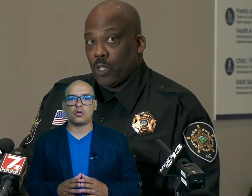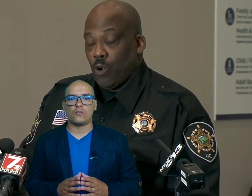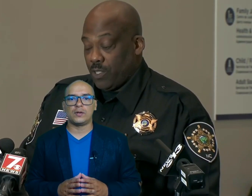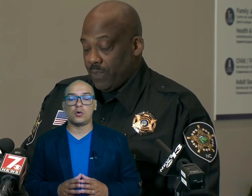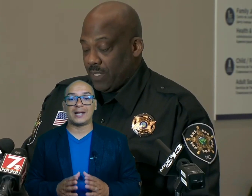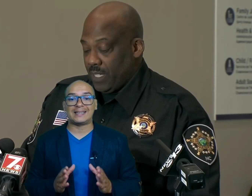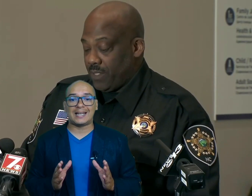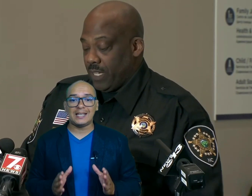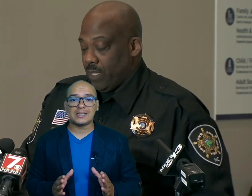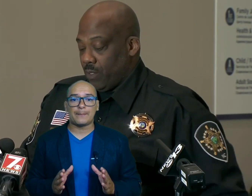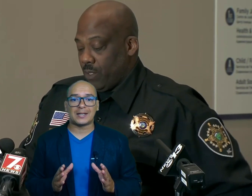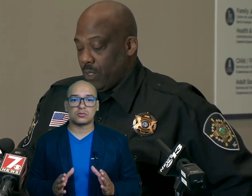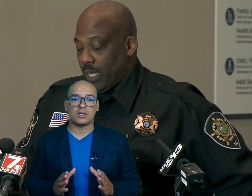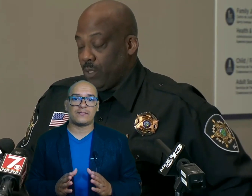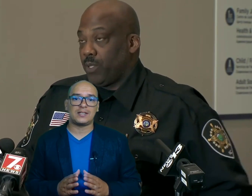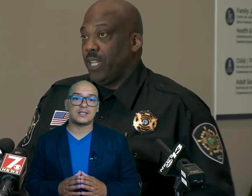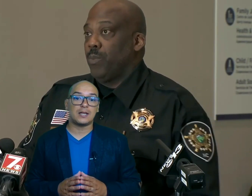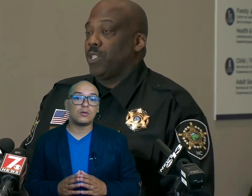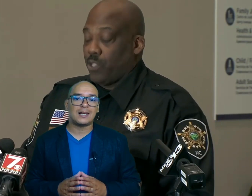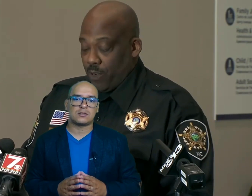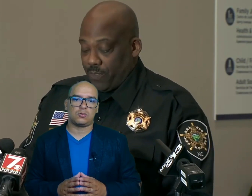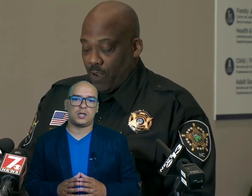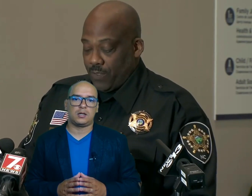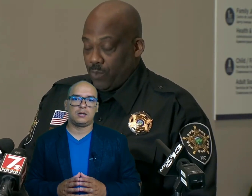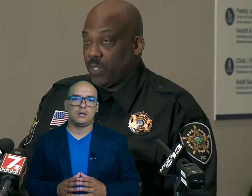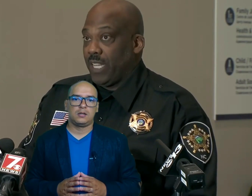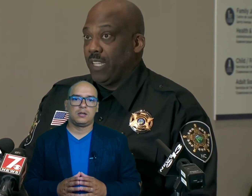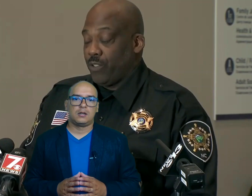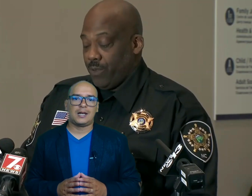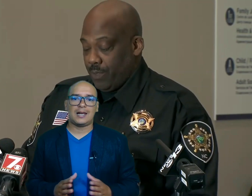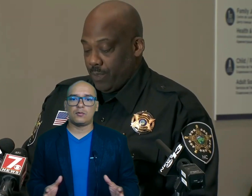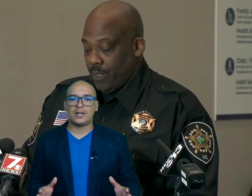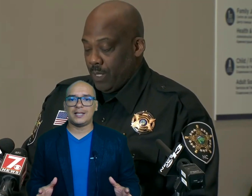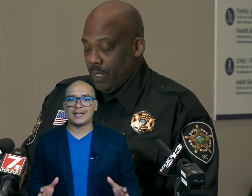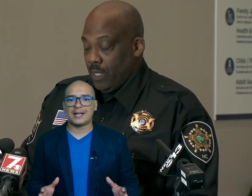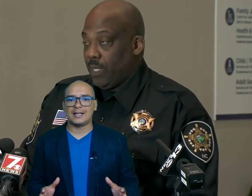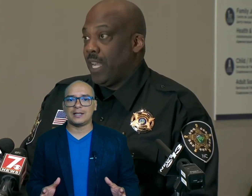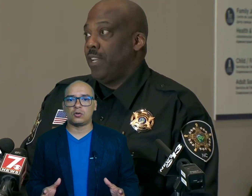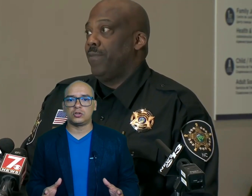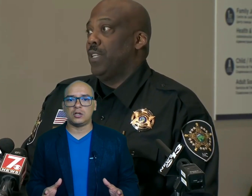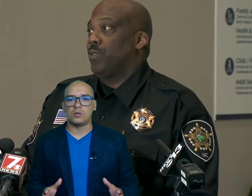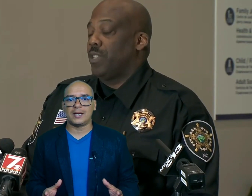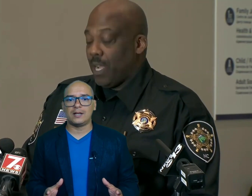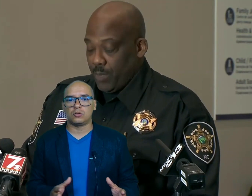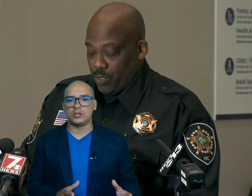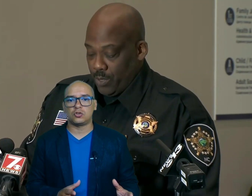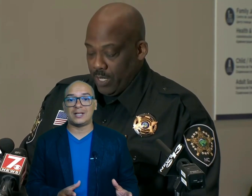confirmó que 30 personas fallecieron en la zona las labores de rescate continúan en condiciones